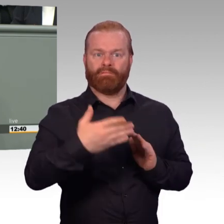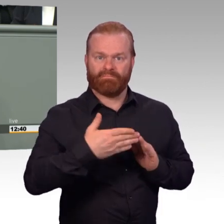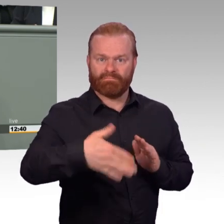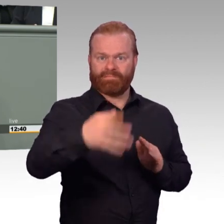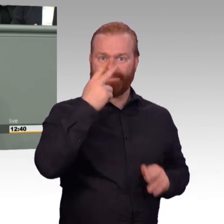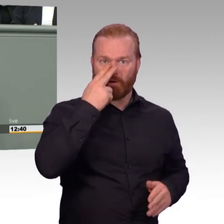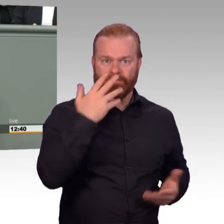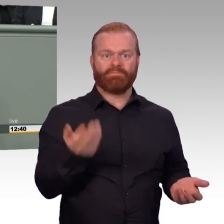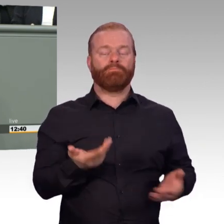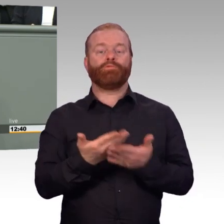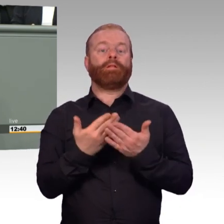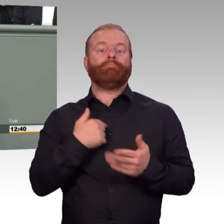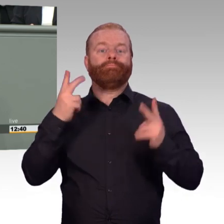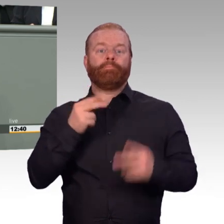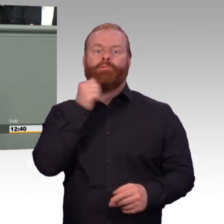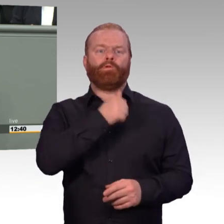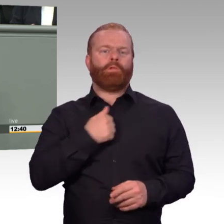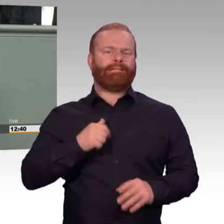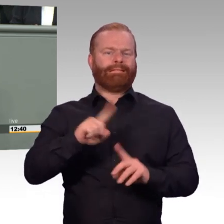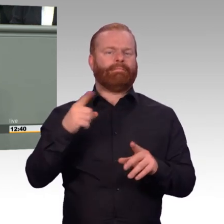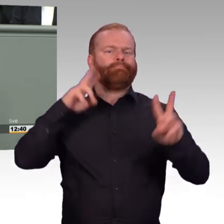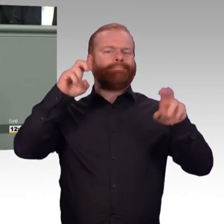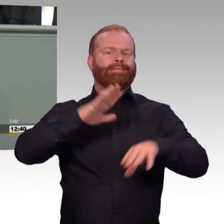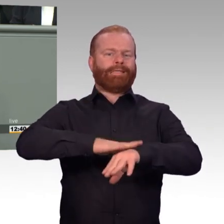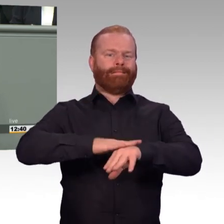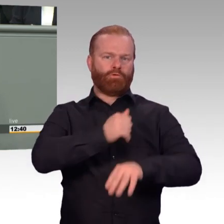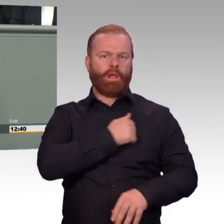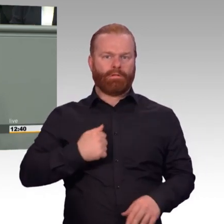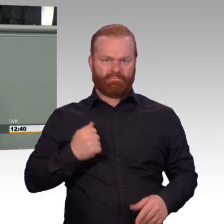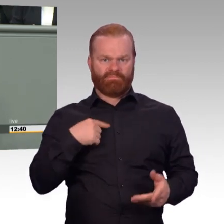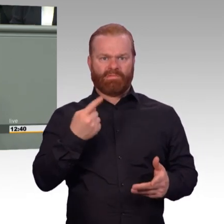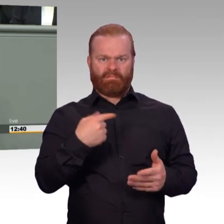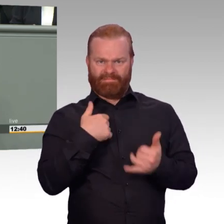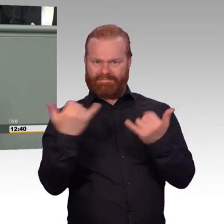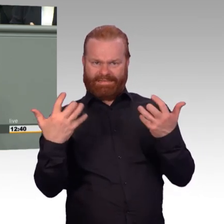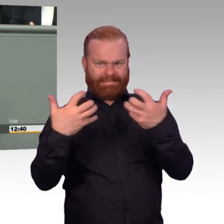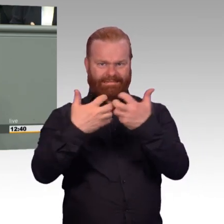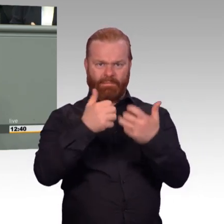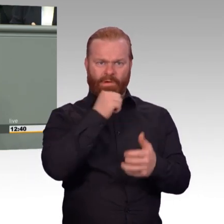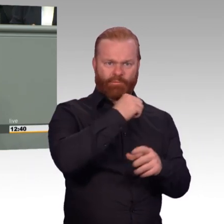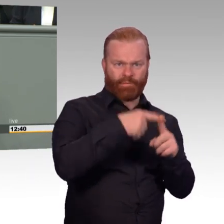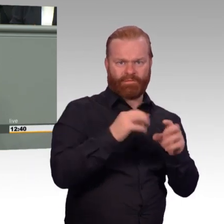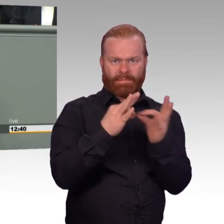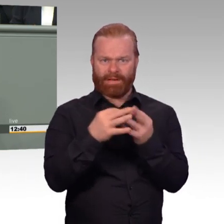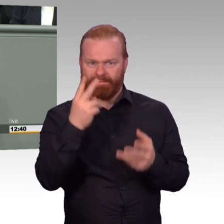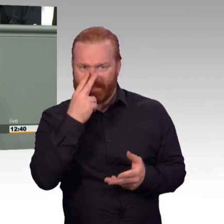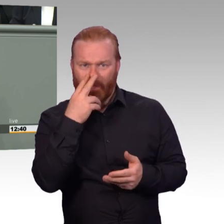und setzen wichtige Zeichen. Kolleginnen und Kollegen, zentrales Anliegen, das habe ich schon mal gesagt, ist Sicherheit zu bieten